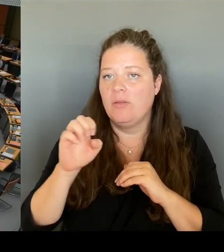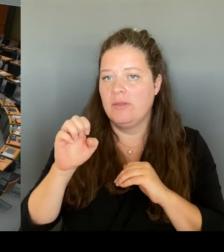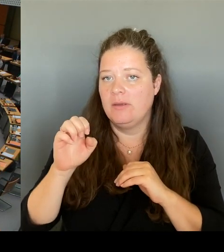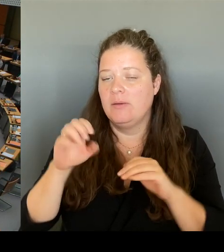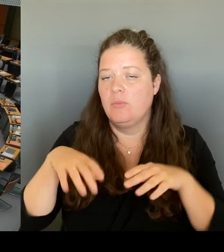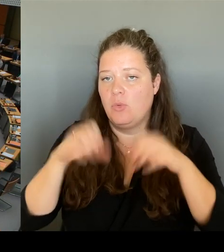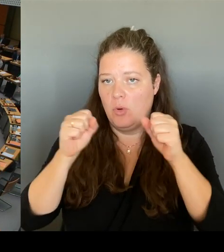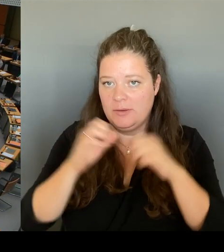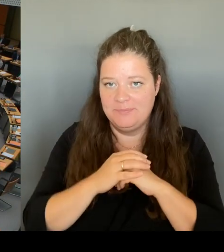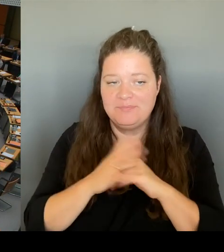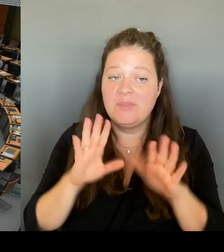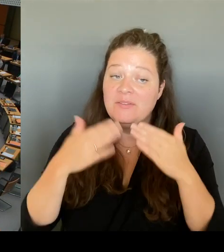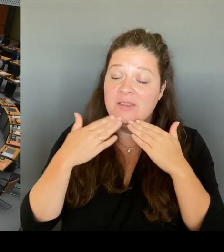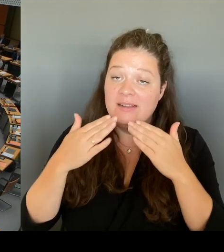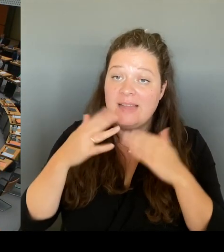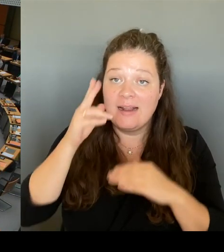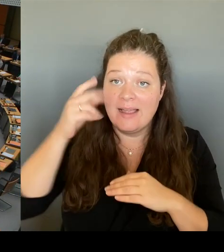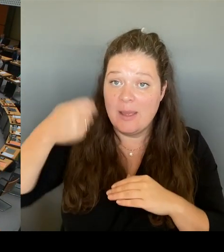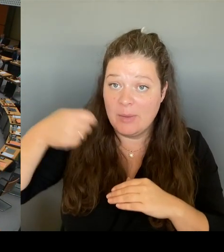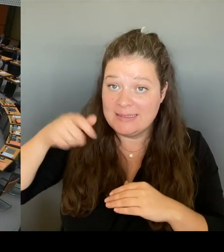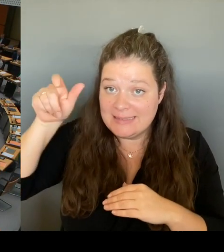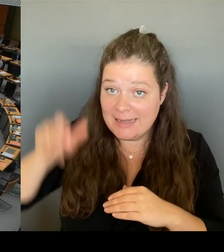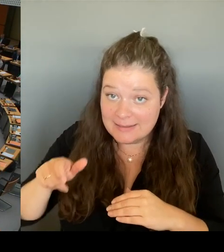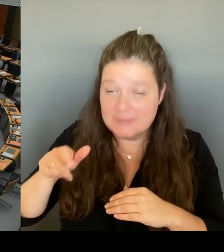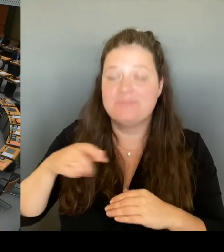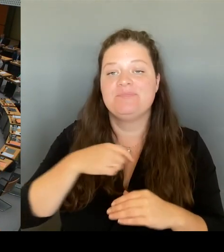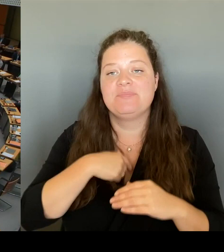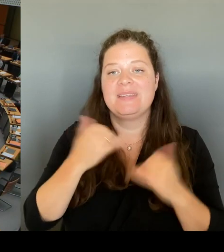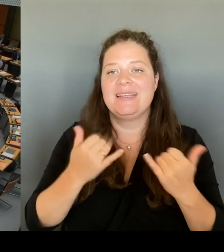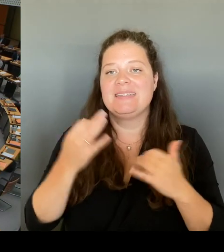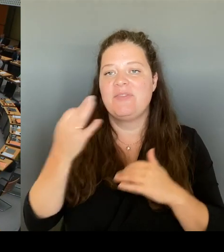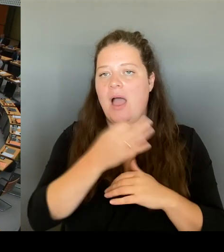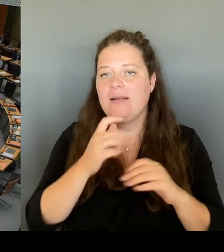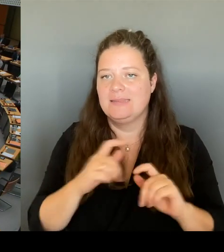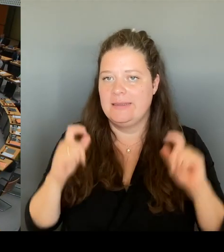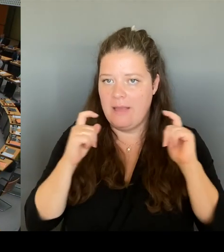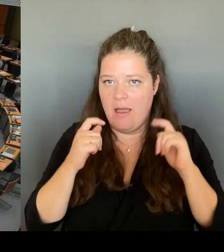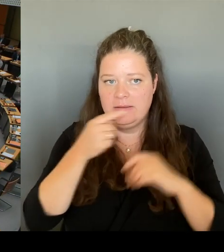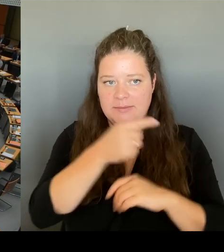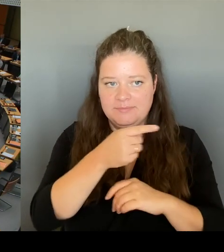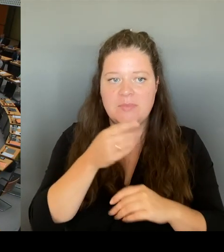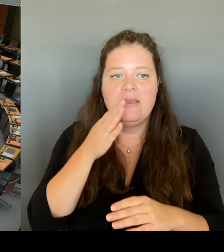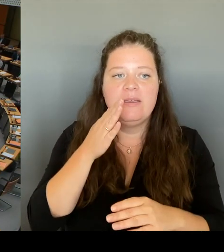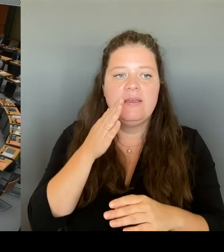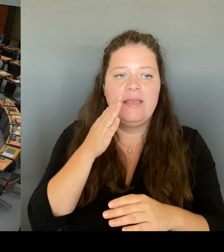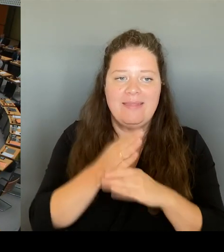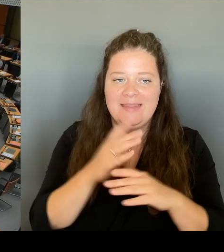Ende September wird der VBW Aufsichtsrat tagen und wird auch dort über die Weiterentwicklung des VBW-Tarifsystems